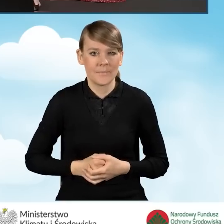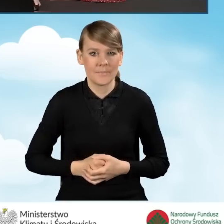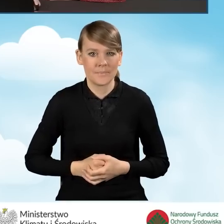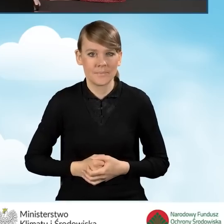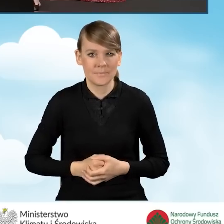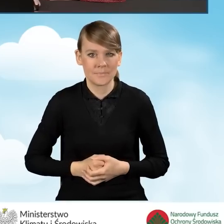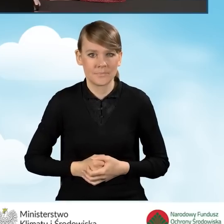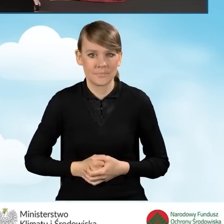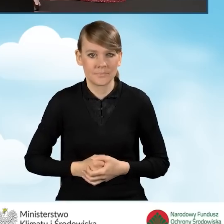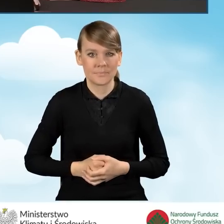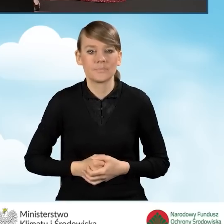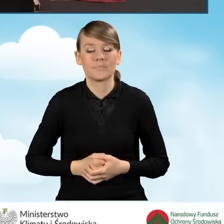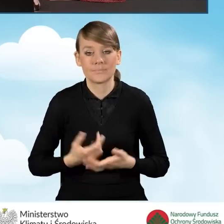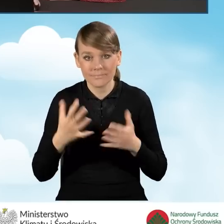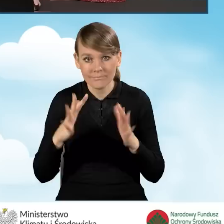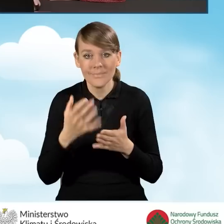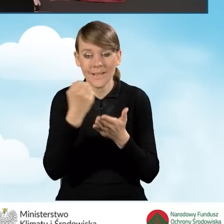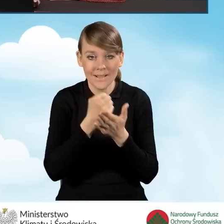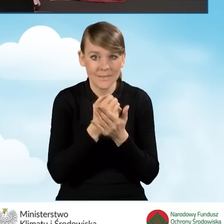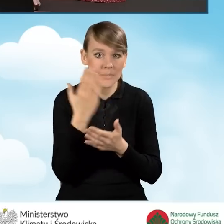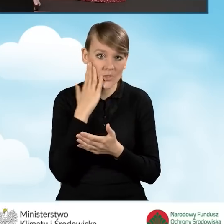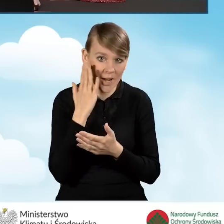W związku z powyższym po adresie zamieszkania możemy wprowadzić